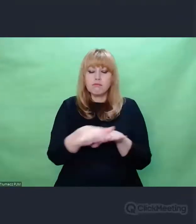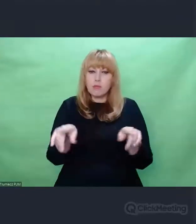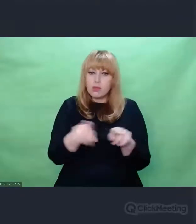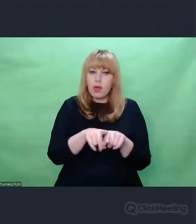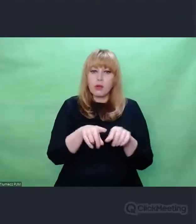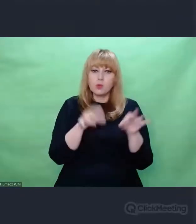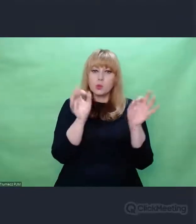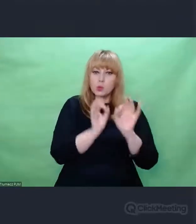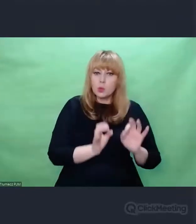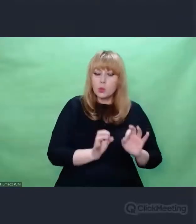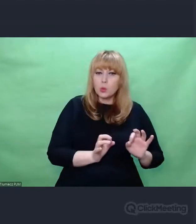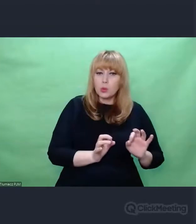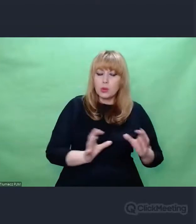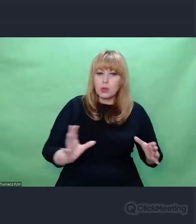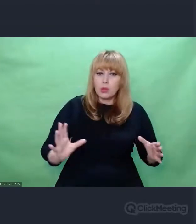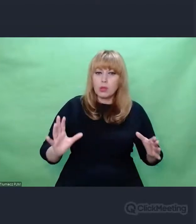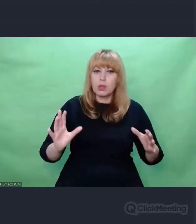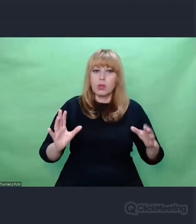którego kluczowym elementem jest człowiek.